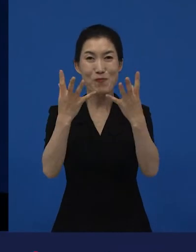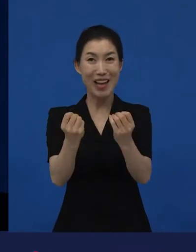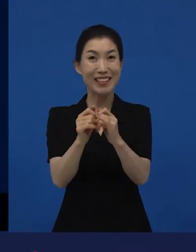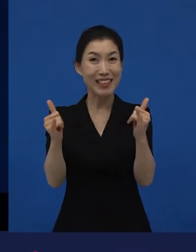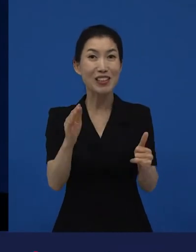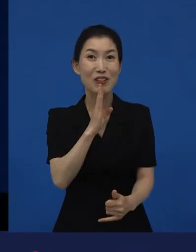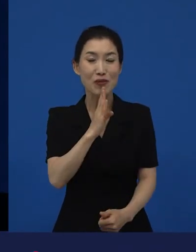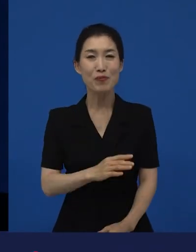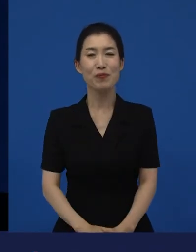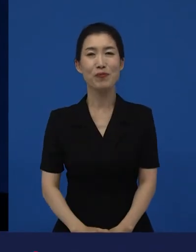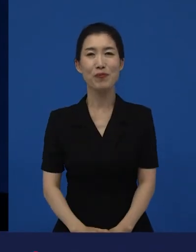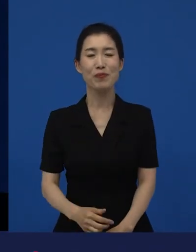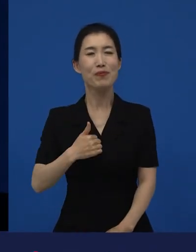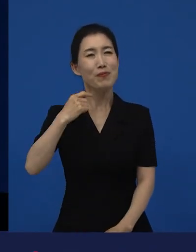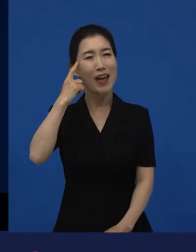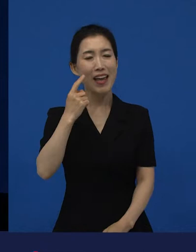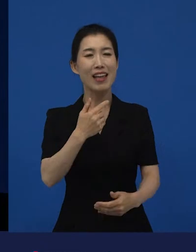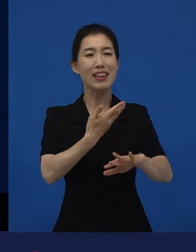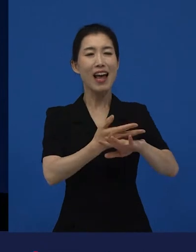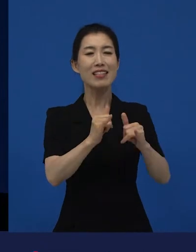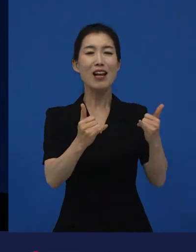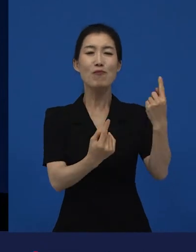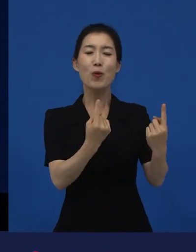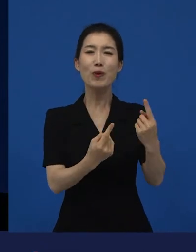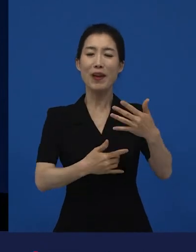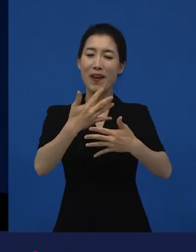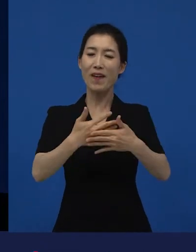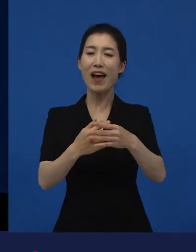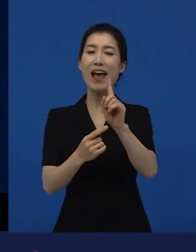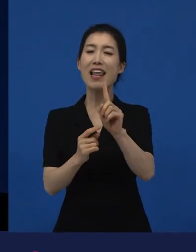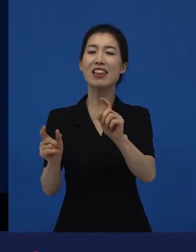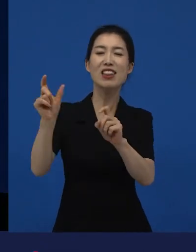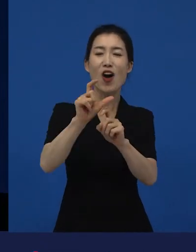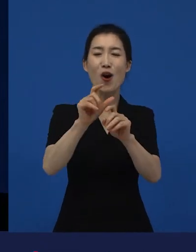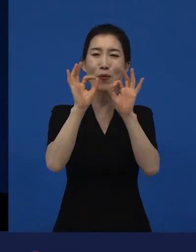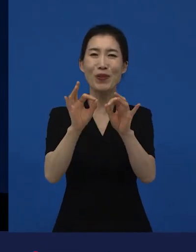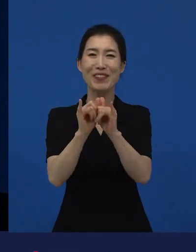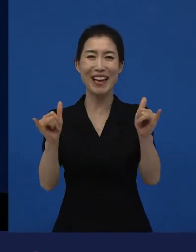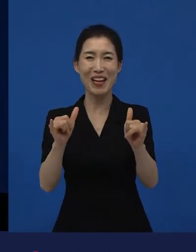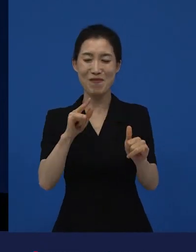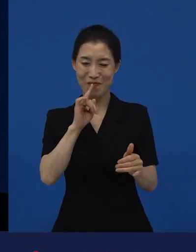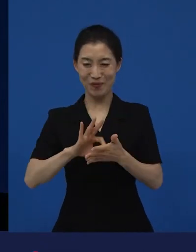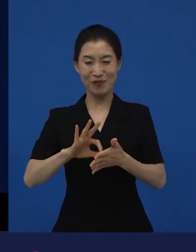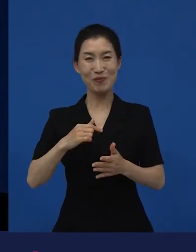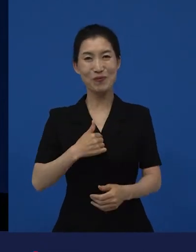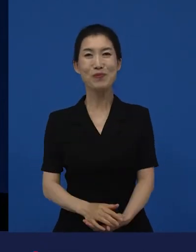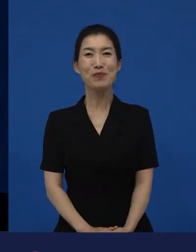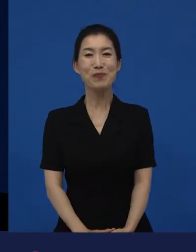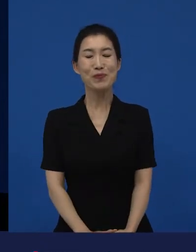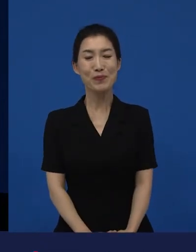그 많이 보는 분들, 한편 더 보는 사람이라고 저는 생각을 하는데 '남들보다 나 영화 좀 좋아해! 그래서 한편 더 봐.’